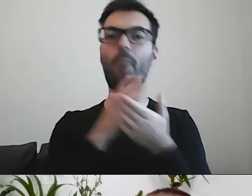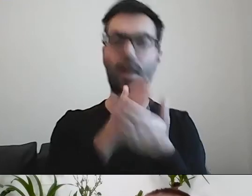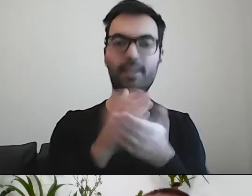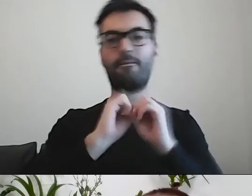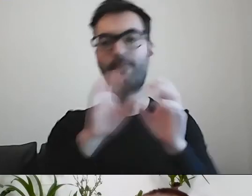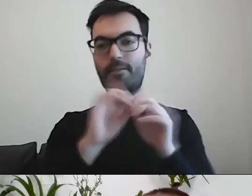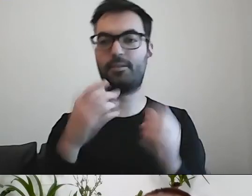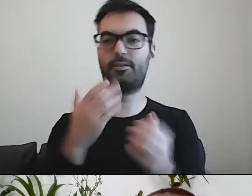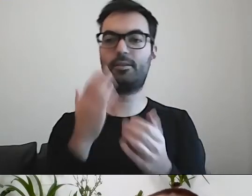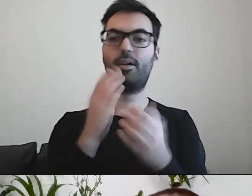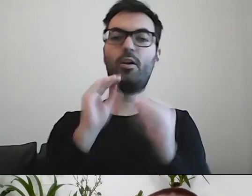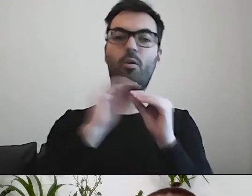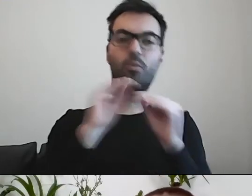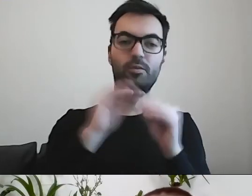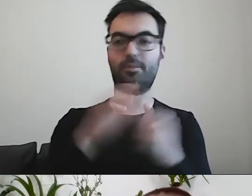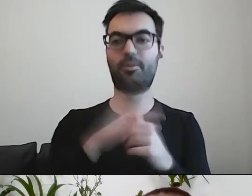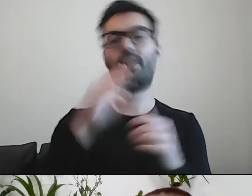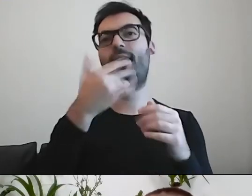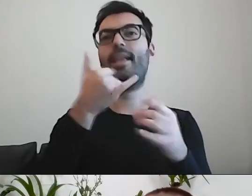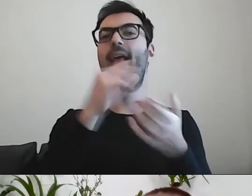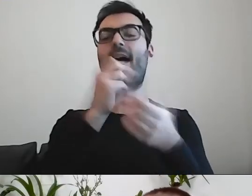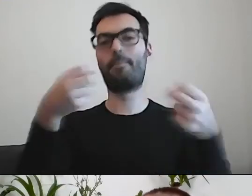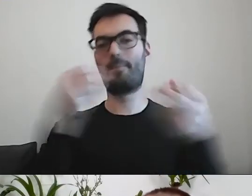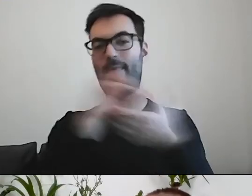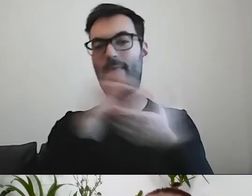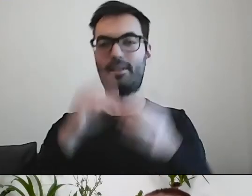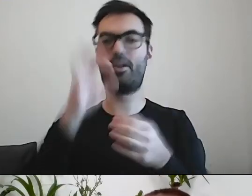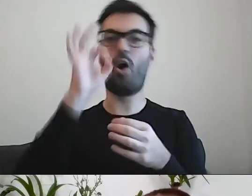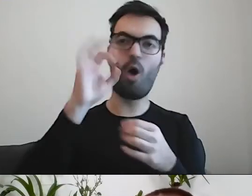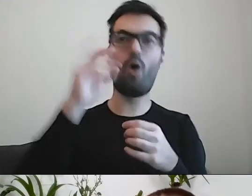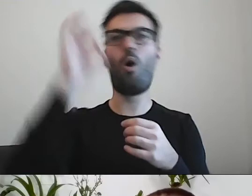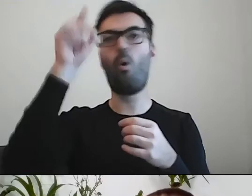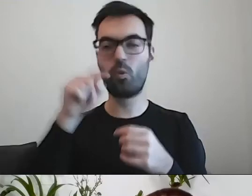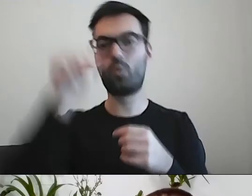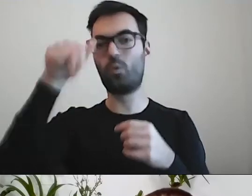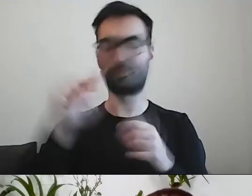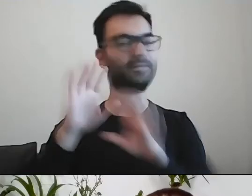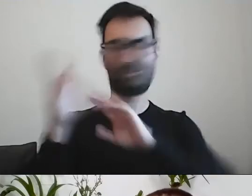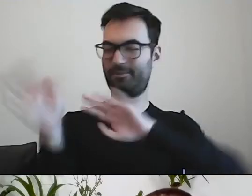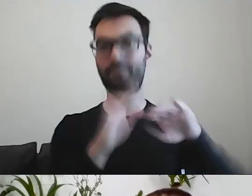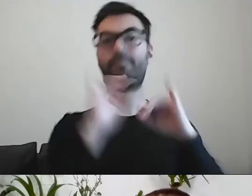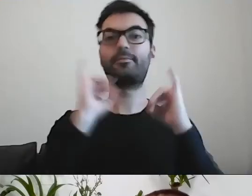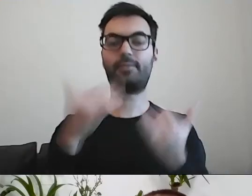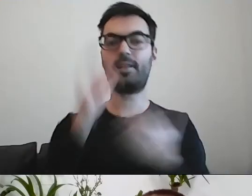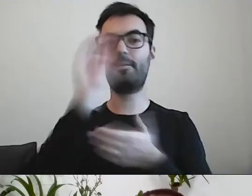czy napisać przez „u” czy „ó” pewne rzeczy - to łatwo znaleźć w słowniku - ale jak napisać prosto.